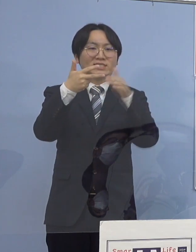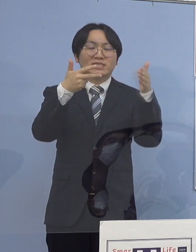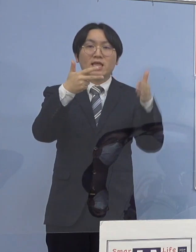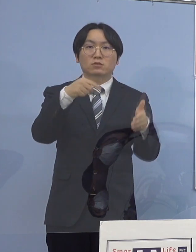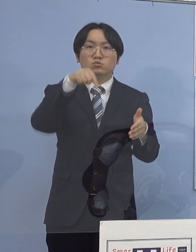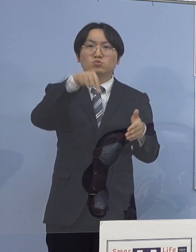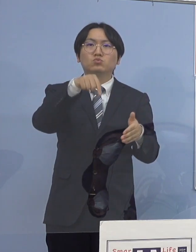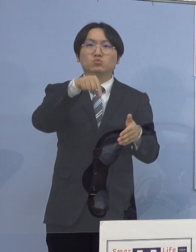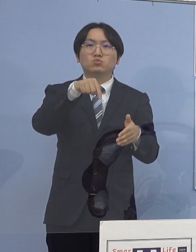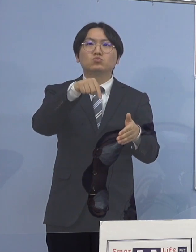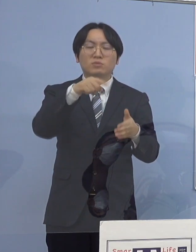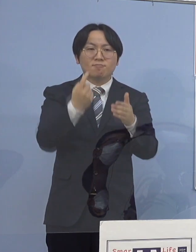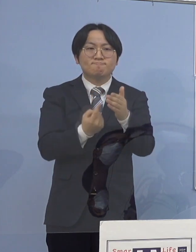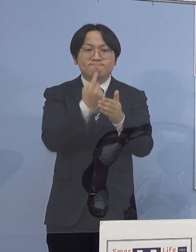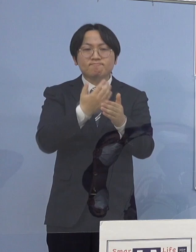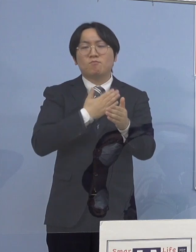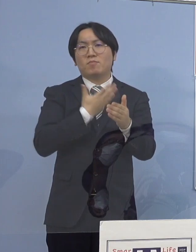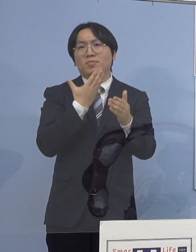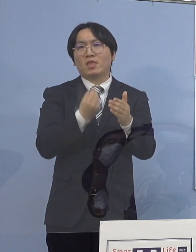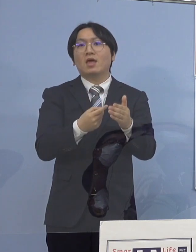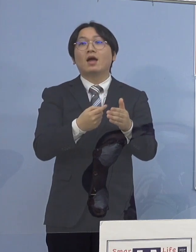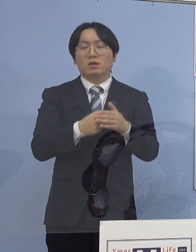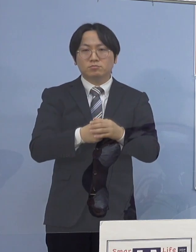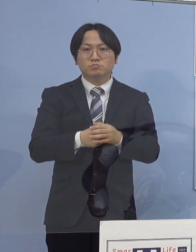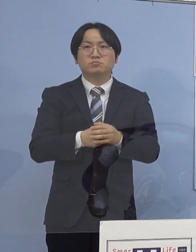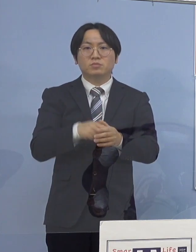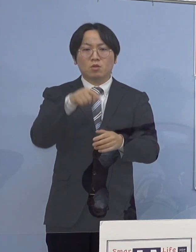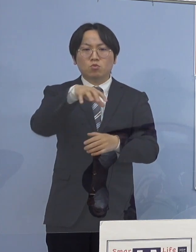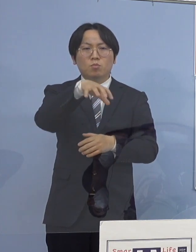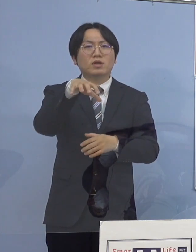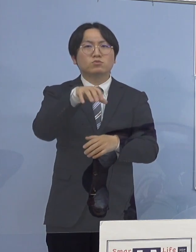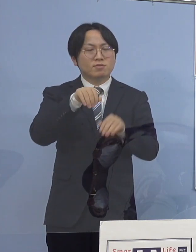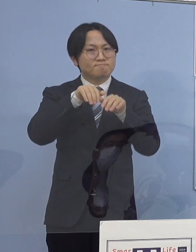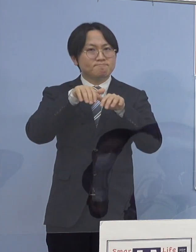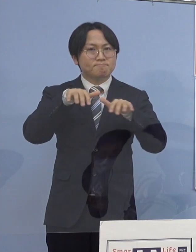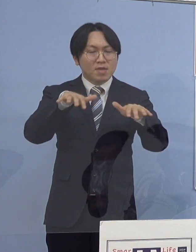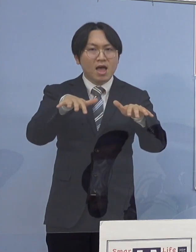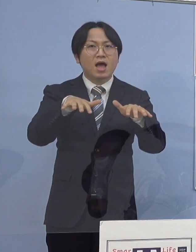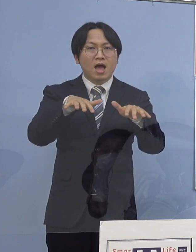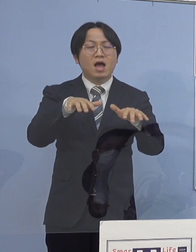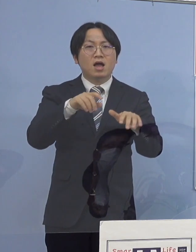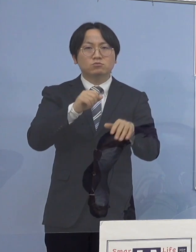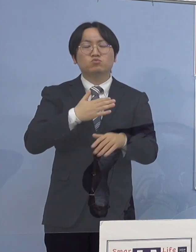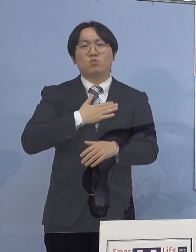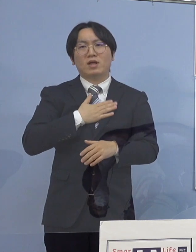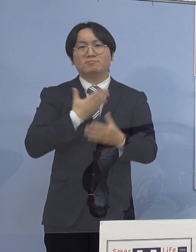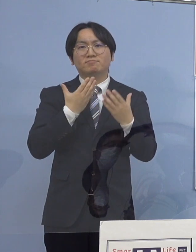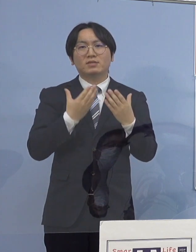この施設において感染が拡大した可能性が 高いことが分かりましたので